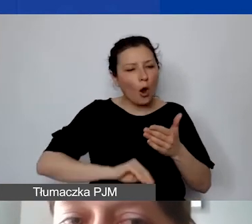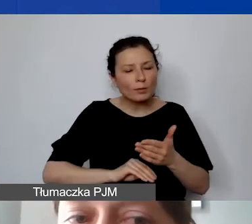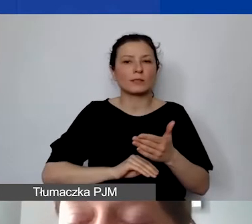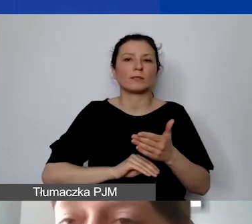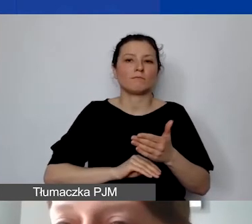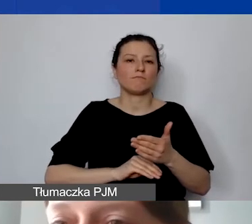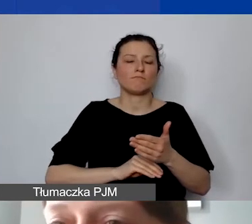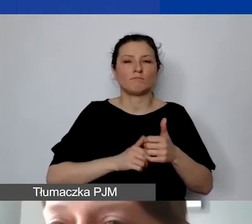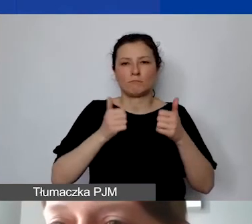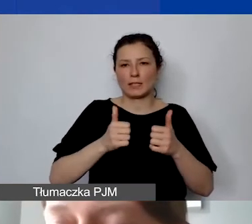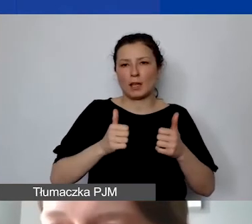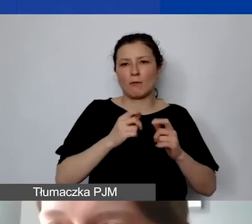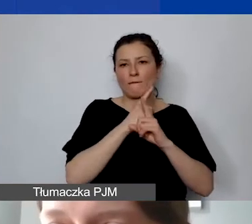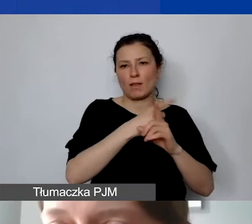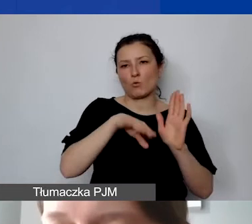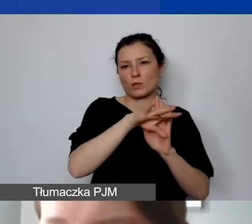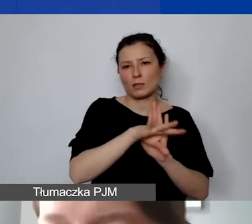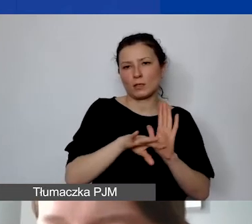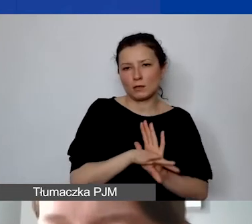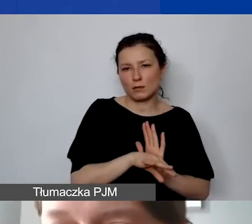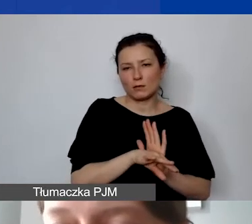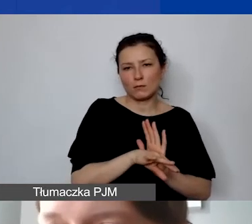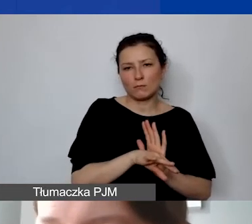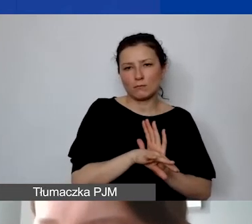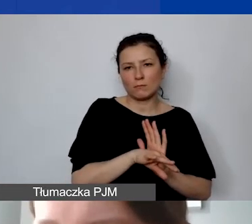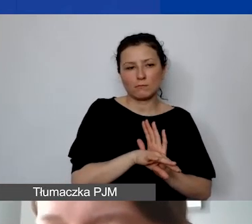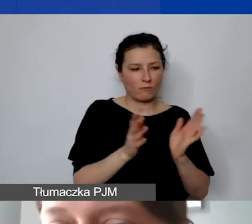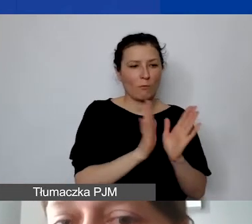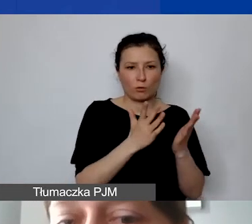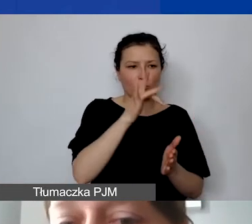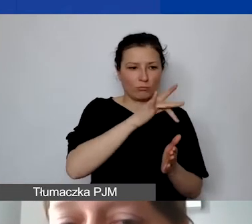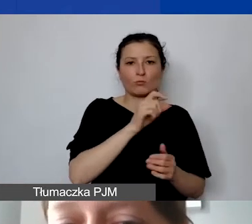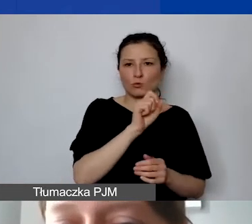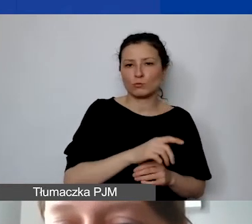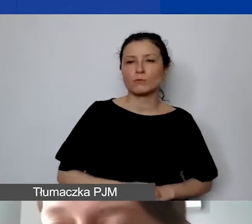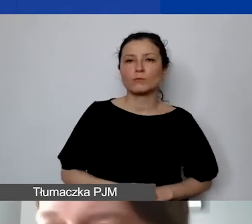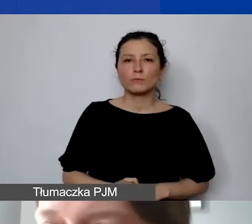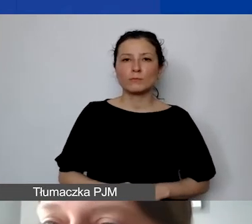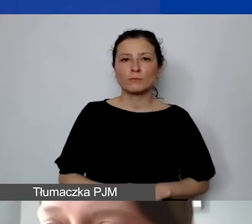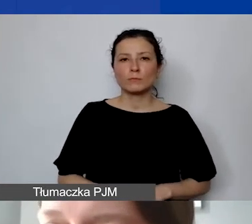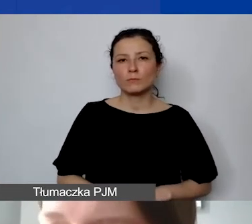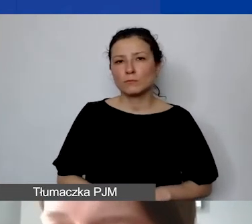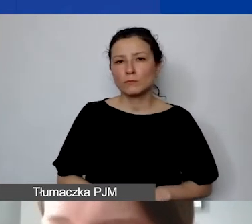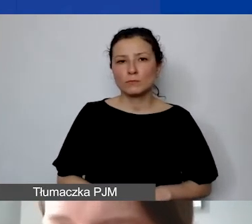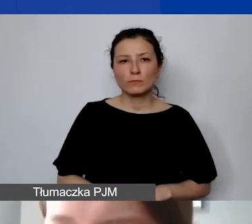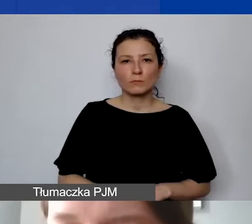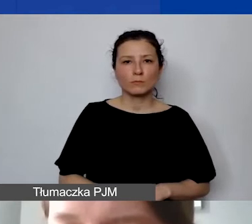według zasad opisanych także w podręczniku. Od razu na tych dokumentach